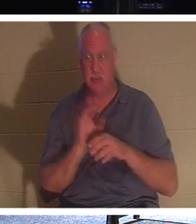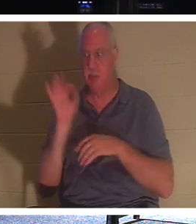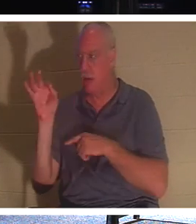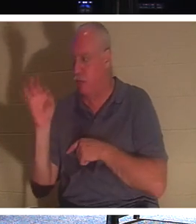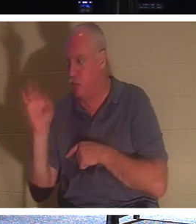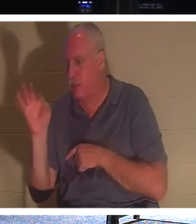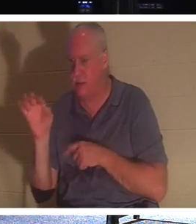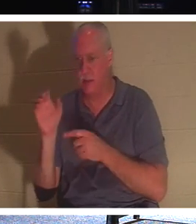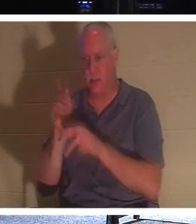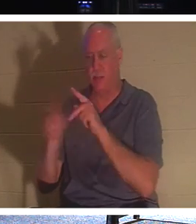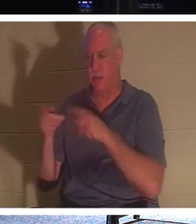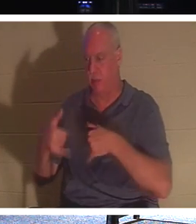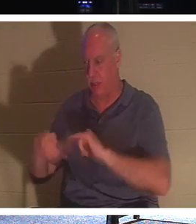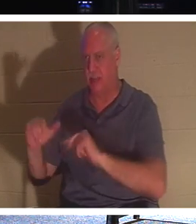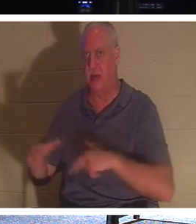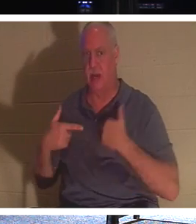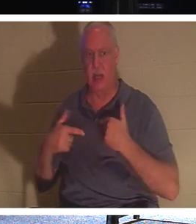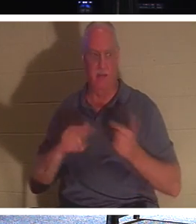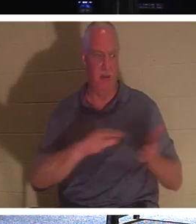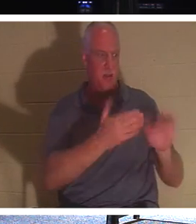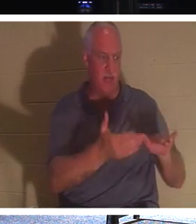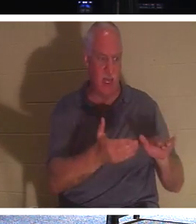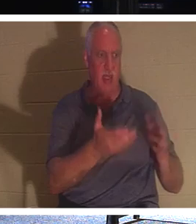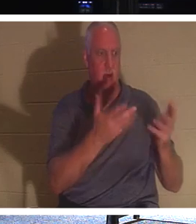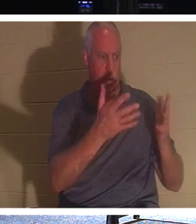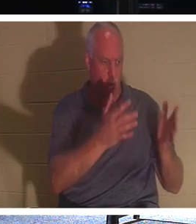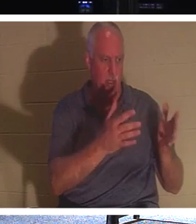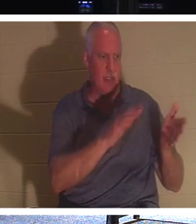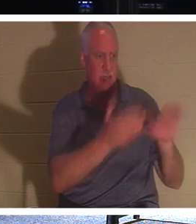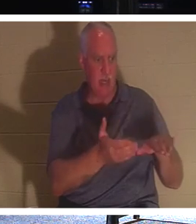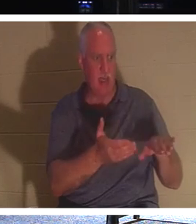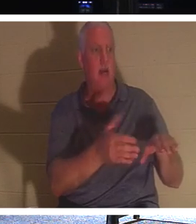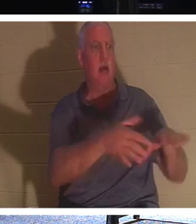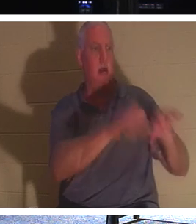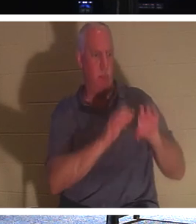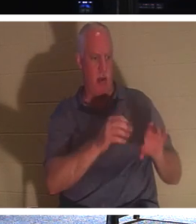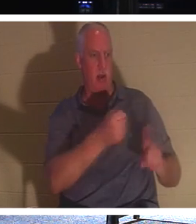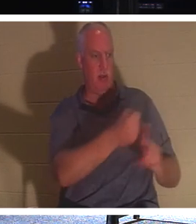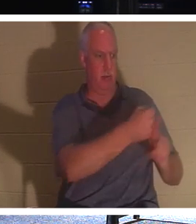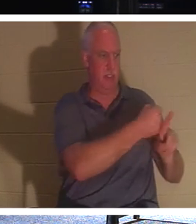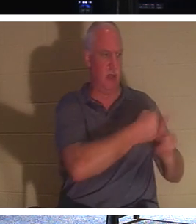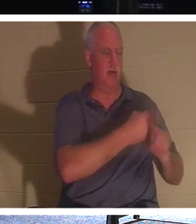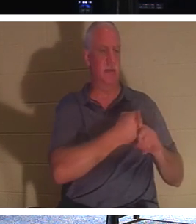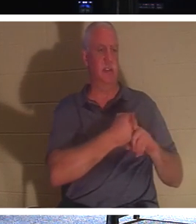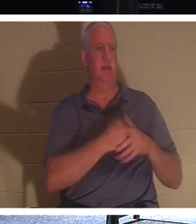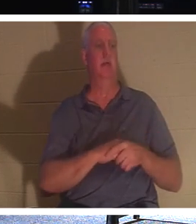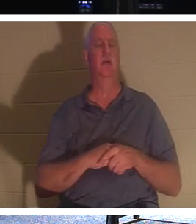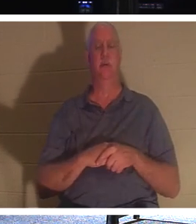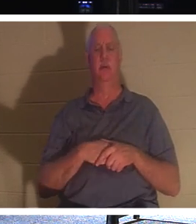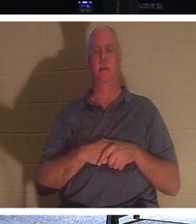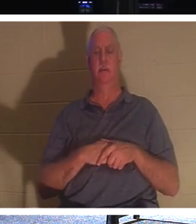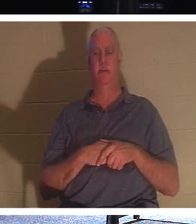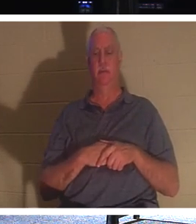还活着的 时候，忙着去接触他们吧 。 让死者埋葬他们的死者。让那些还没有